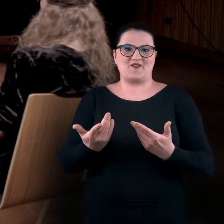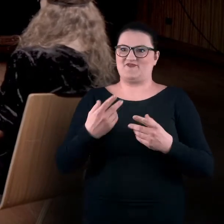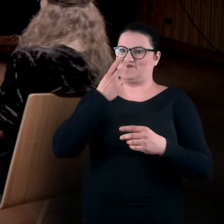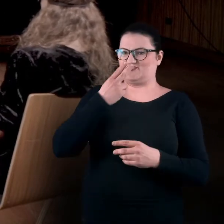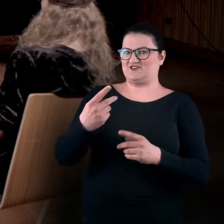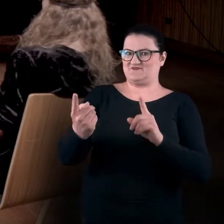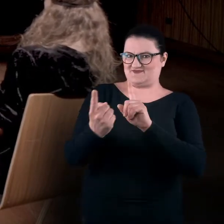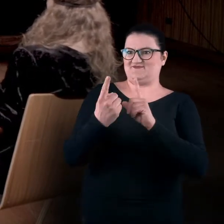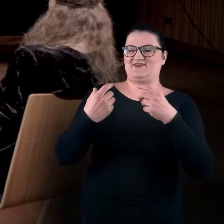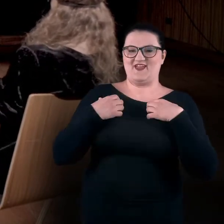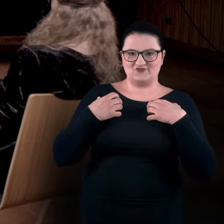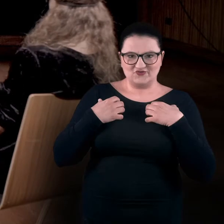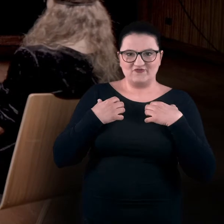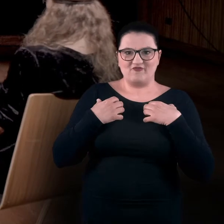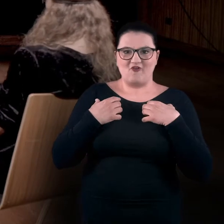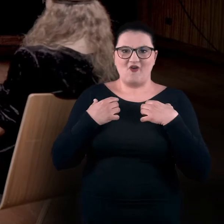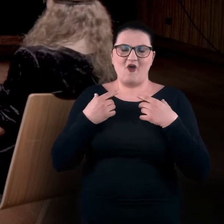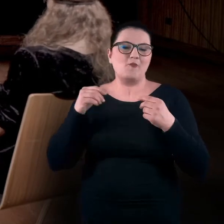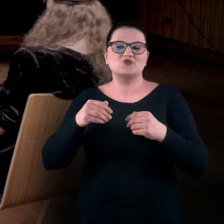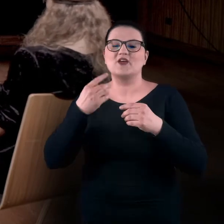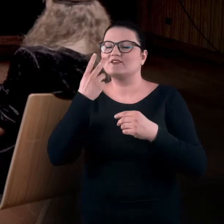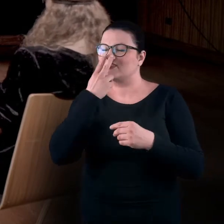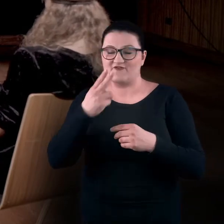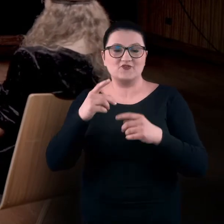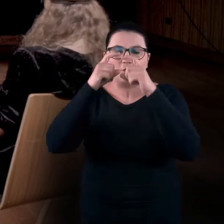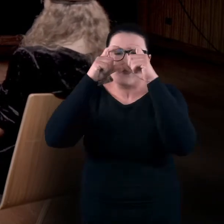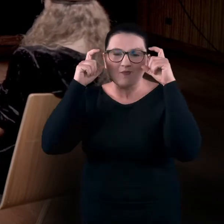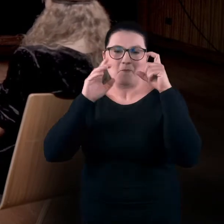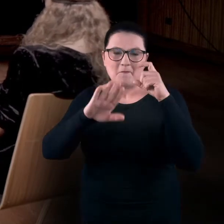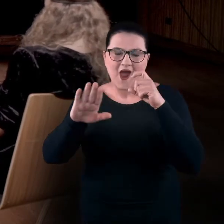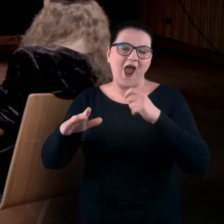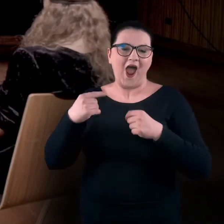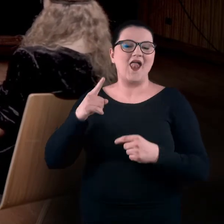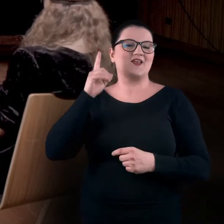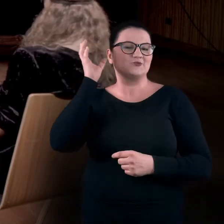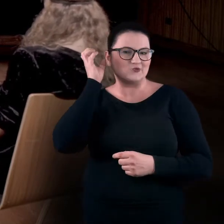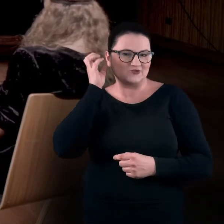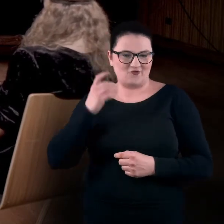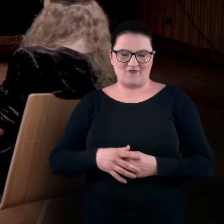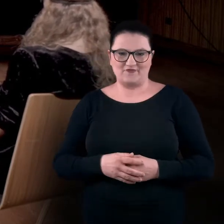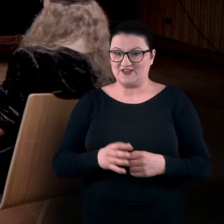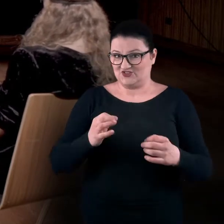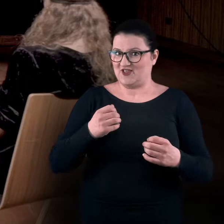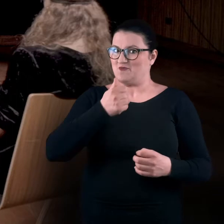które widzimy, i które nas może nie widzą, ale na pewno słyszą. Dzisiaj mamy taką trochę eksperymentalną sytuację,